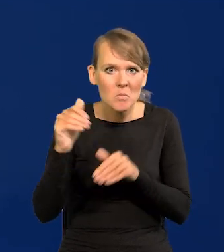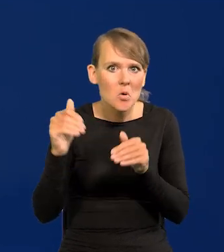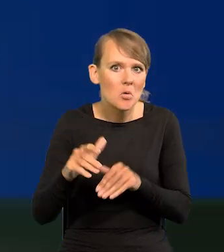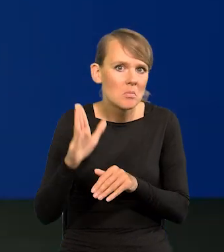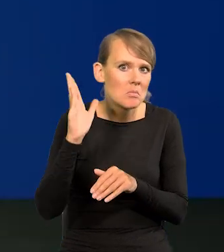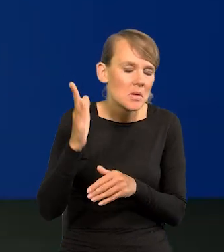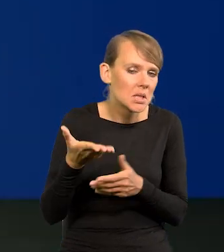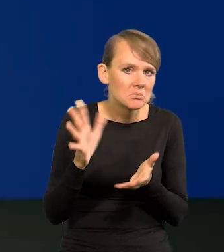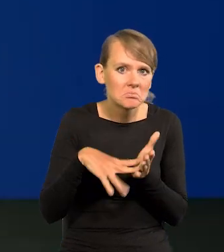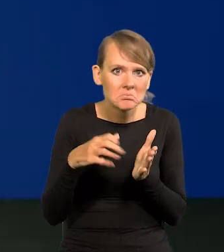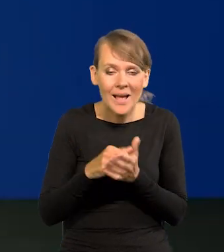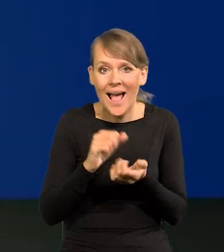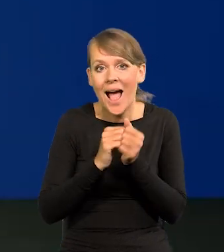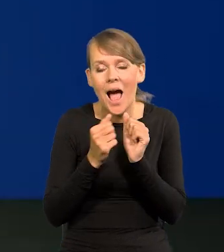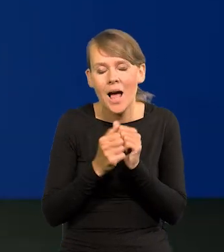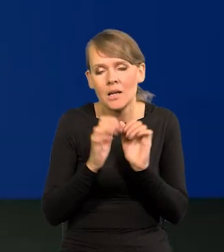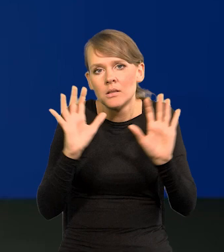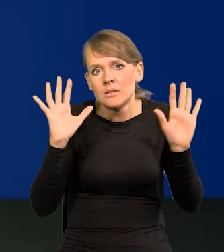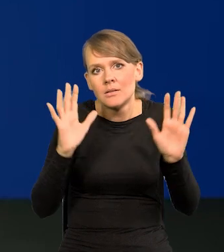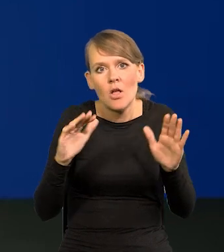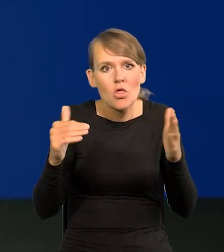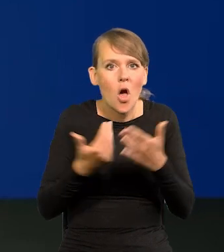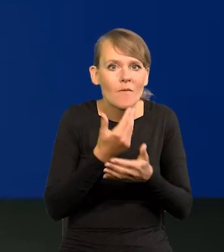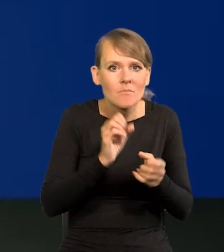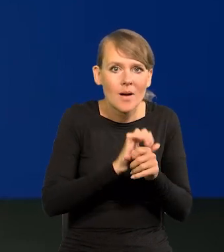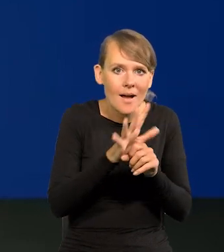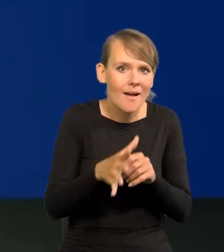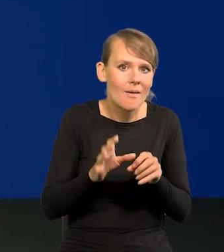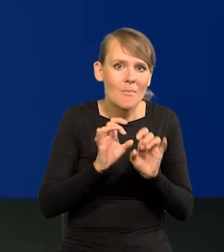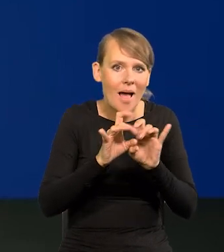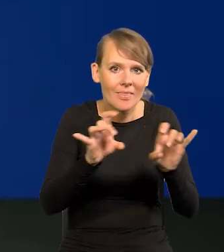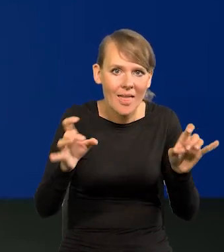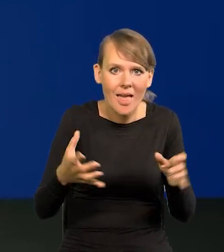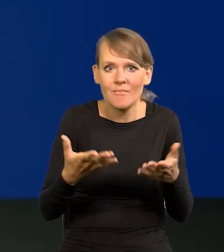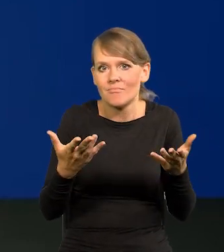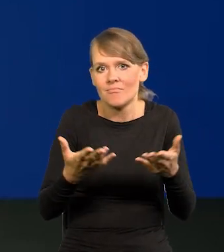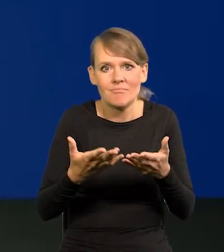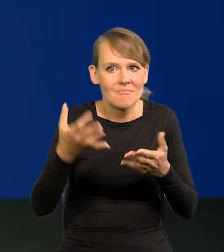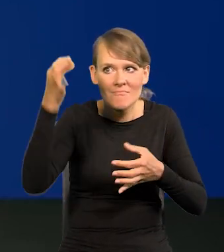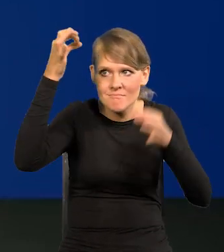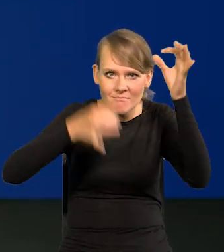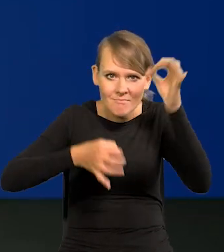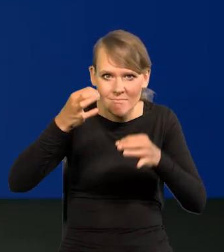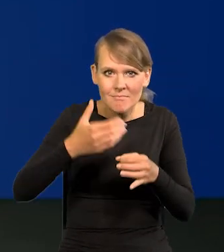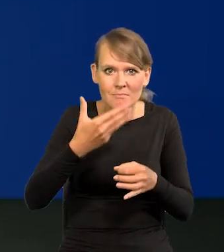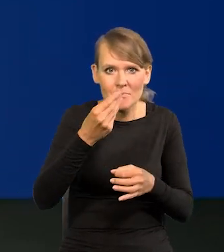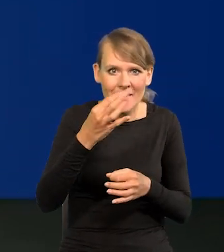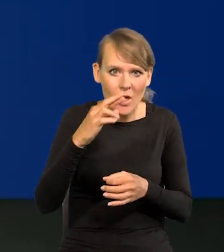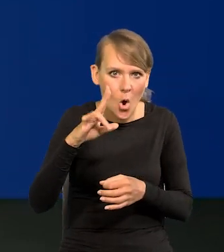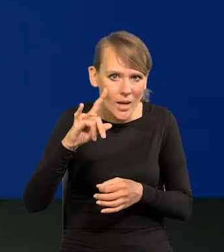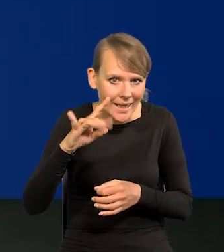Jakaś nowa odpukać pandemia, meteoryt czy coś, to oczywiście się może zmienić.